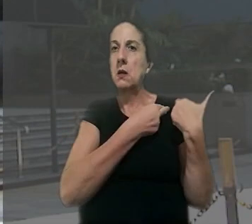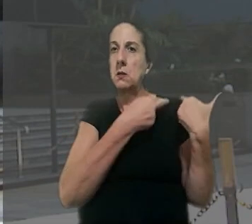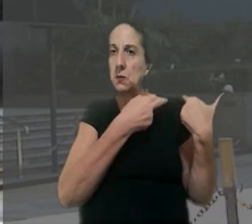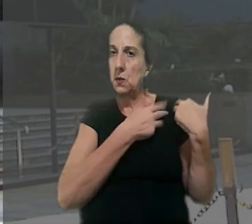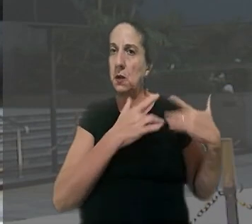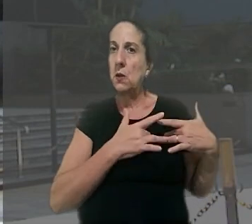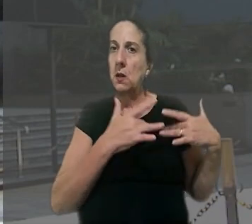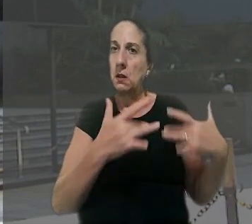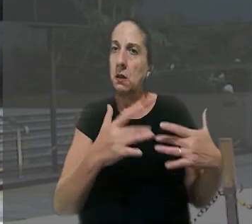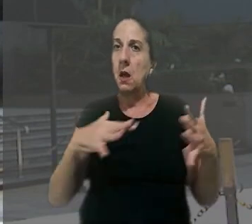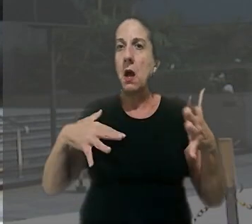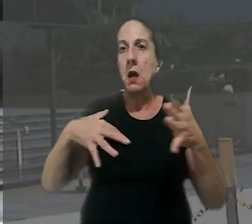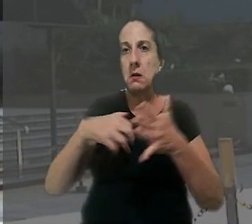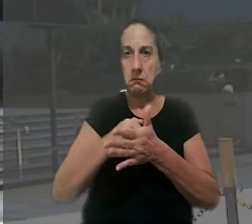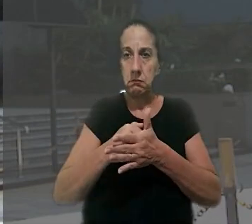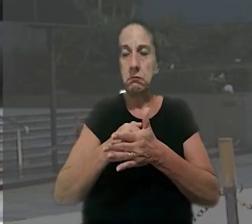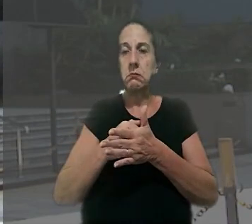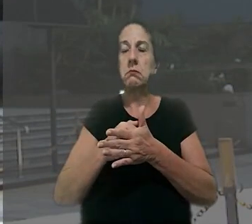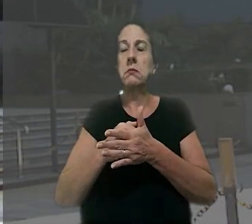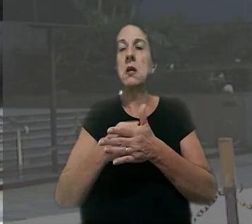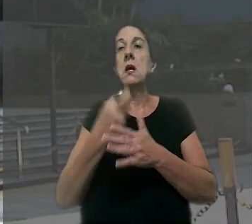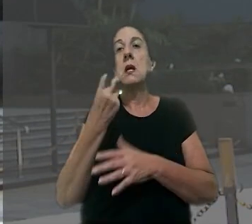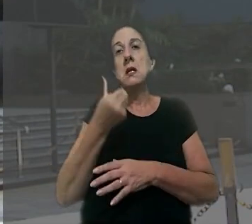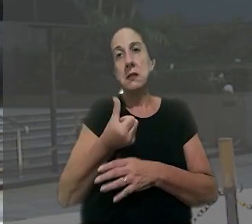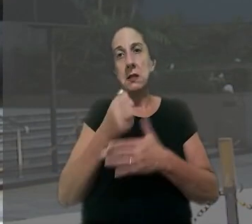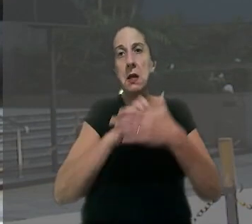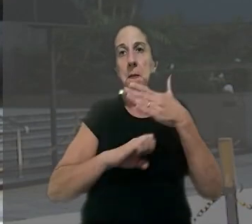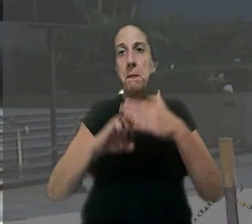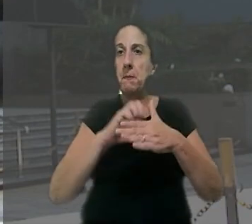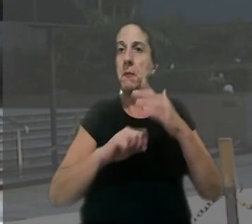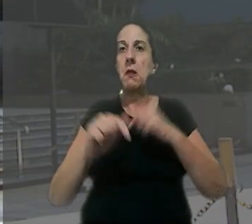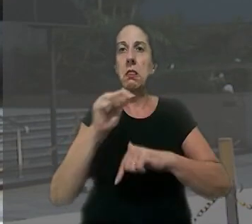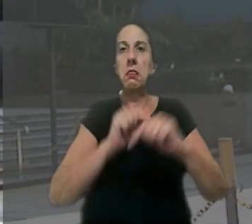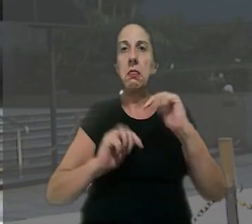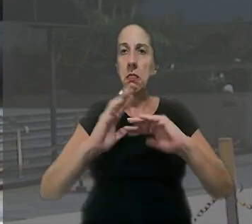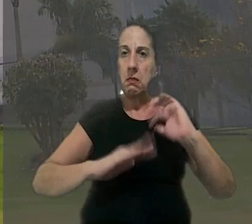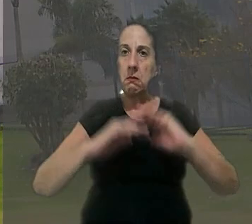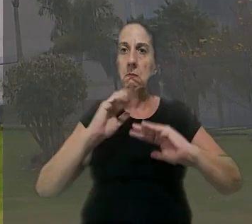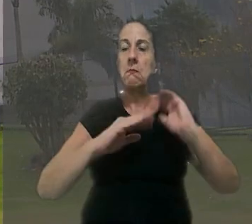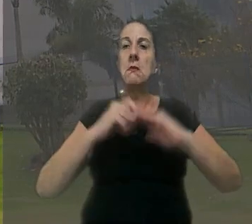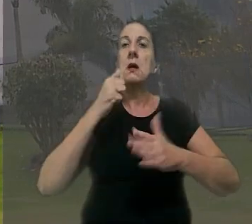responsabilidade solidária pelo acidente entre as seis empresas que atuavam na obra. Na tentativa